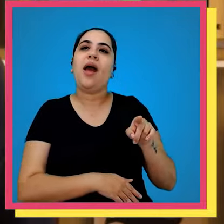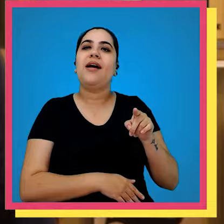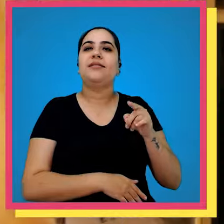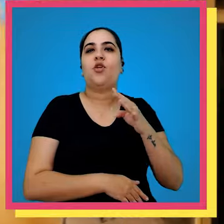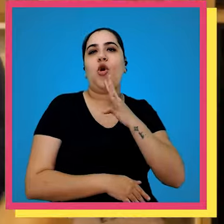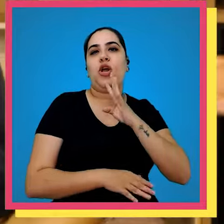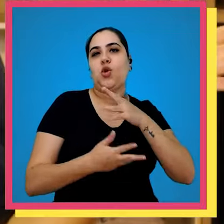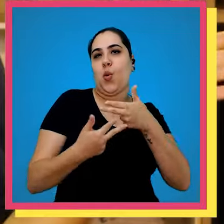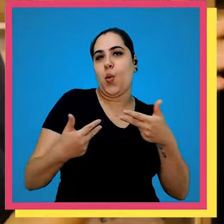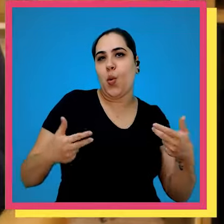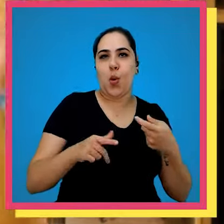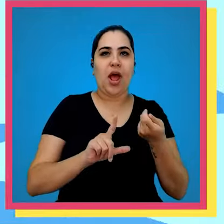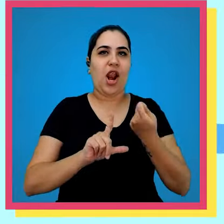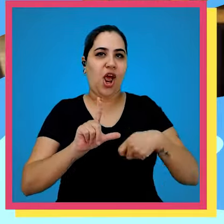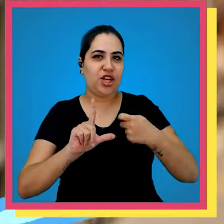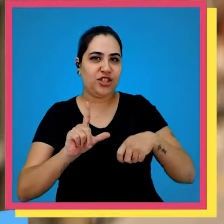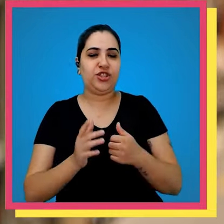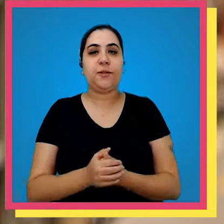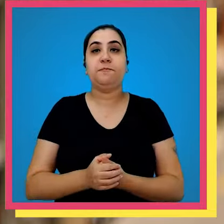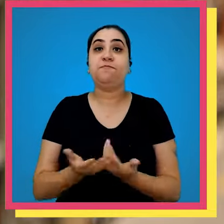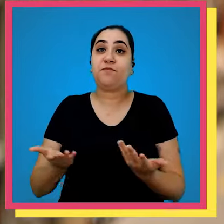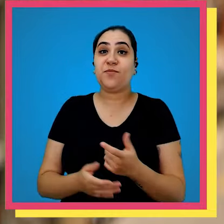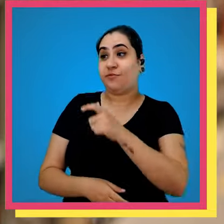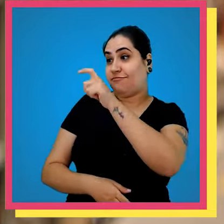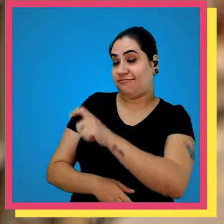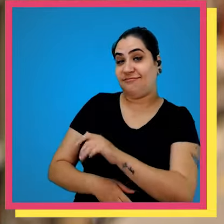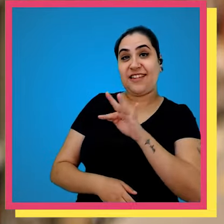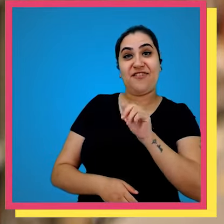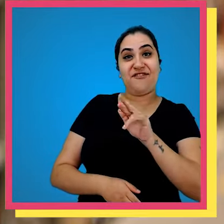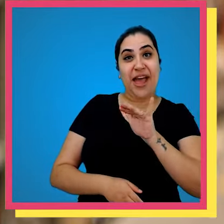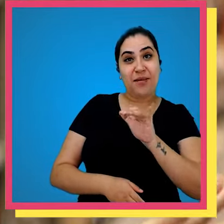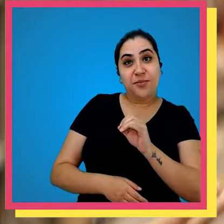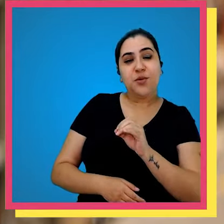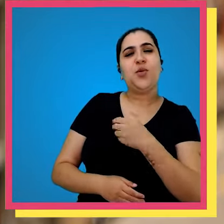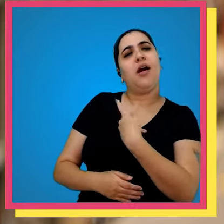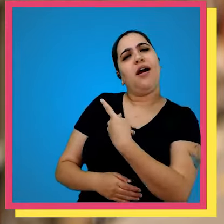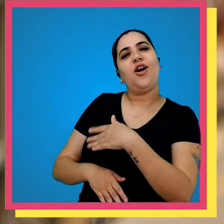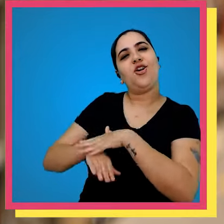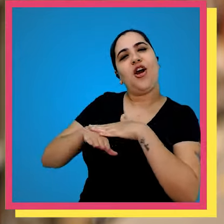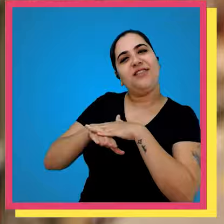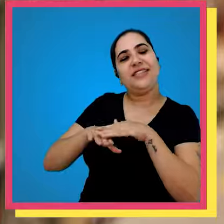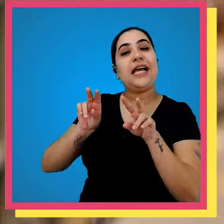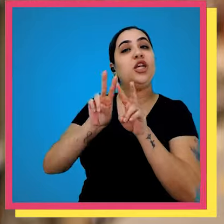Fábio o nosso mestre da logística galera a gente tá aqui com o Fábio e a gente vai conversar um